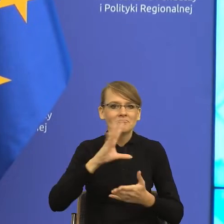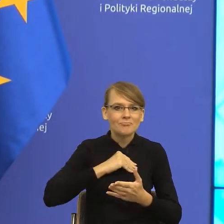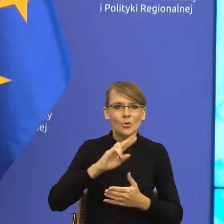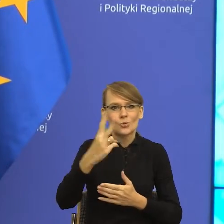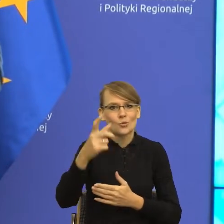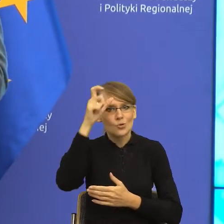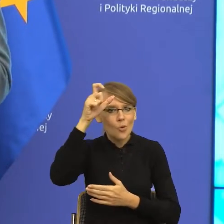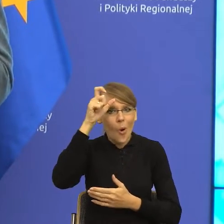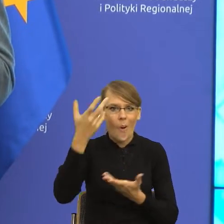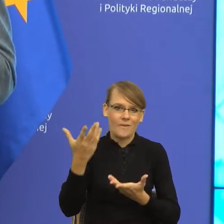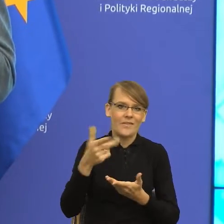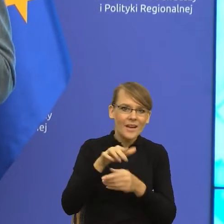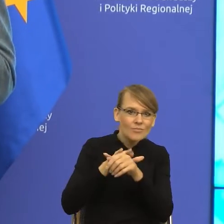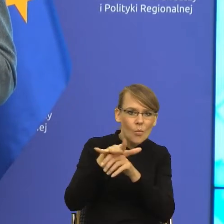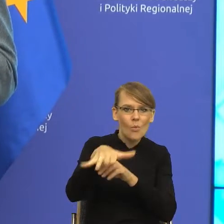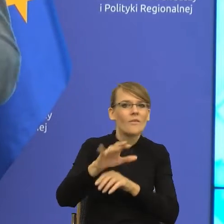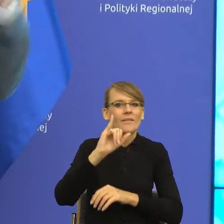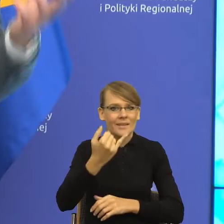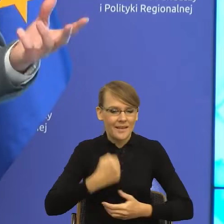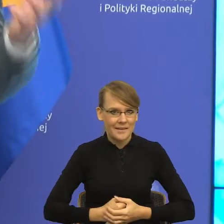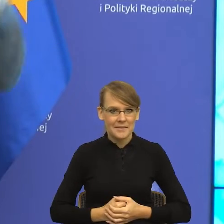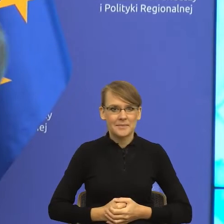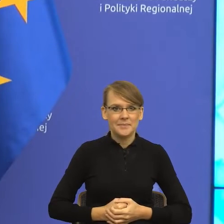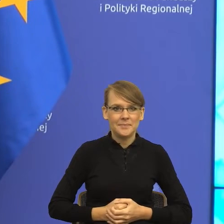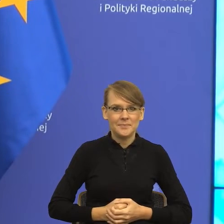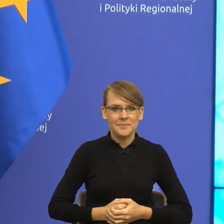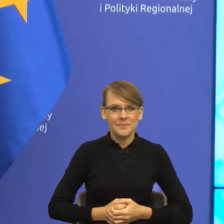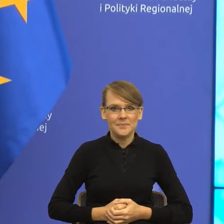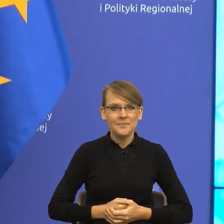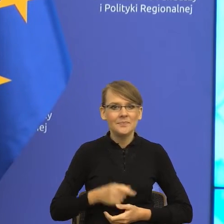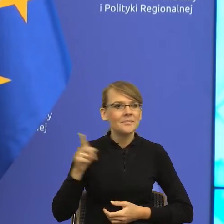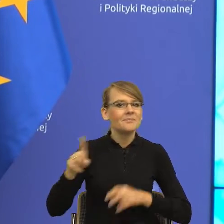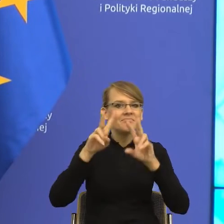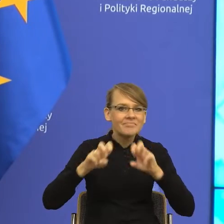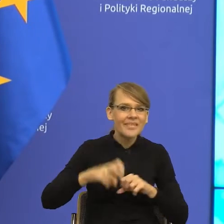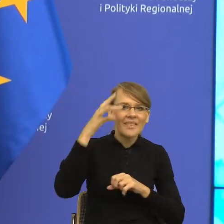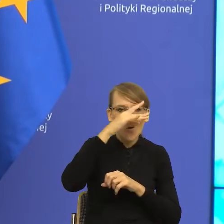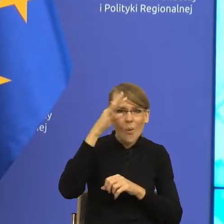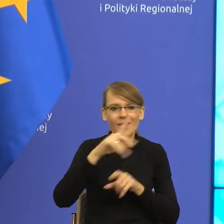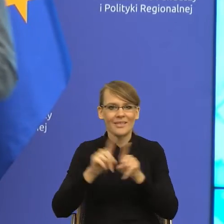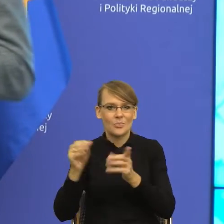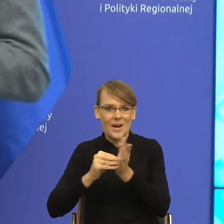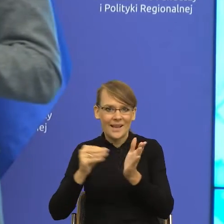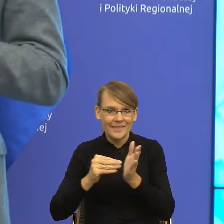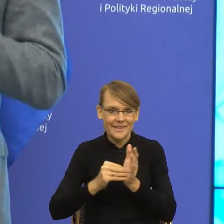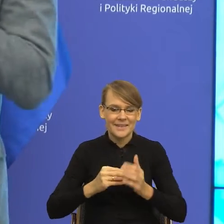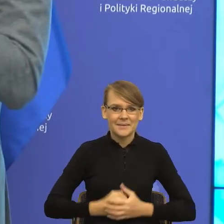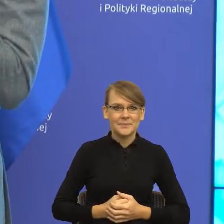Pasjonuje ją reportaż i to w teorii i w praktyce. Kto chciałby, proszę Państwa pióra pani dr Majewskiej dotknąć w